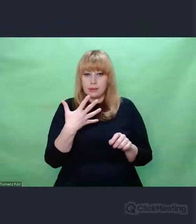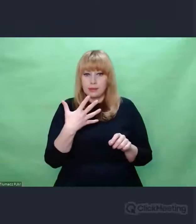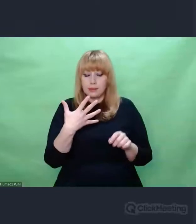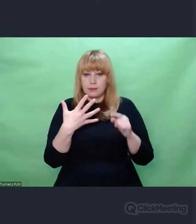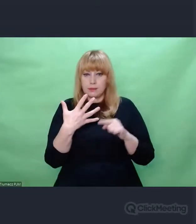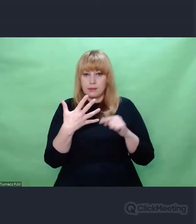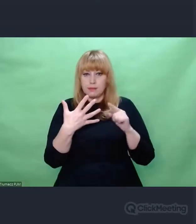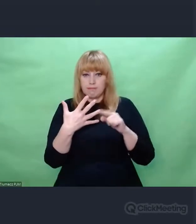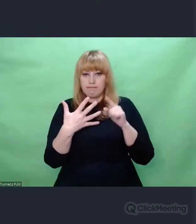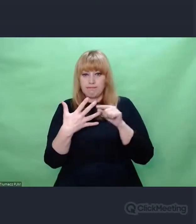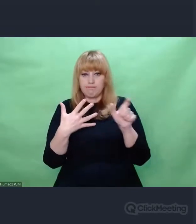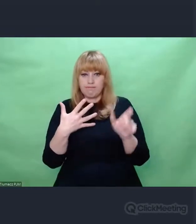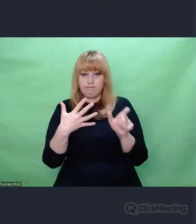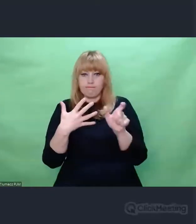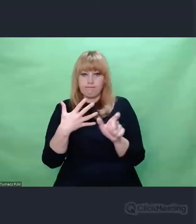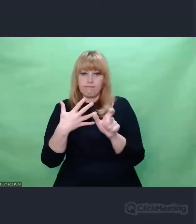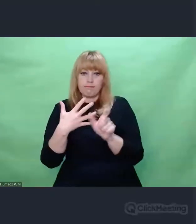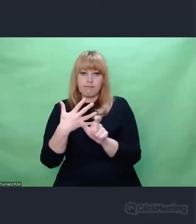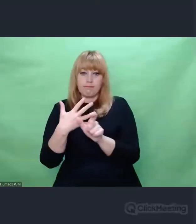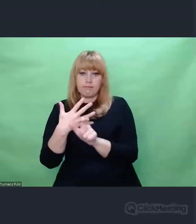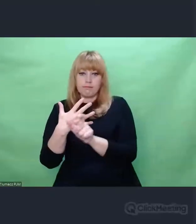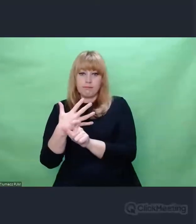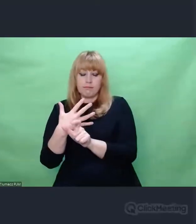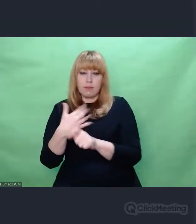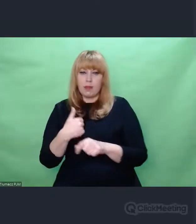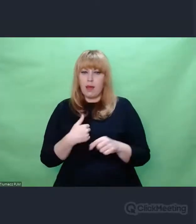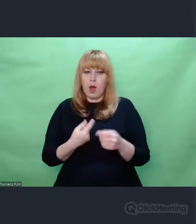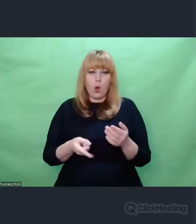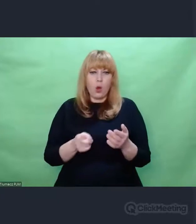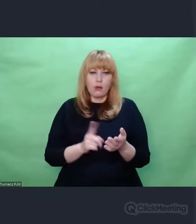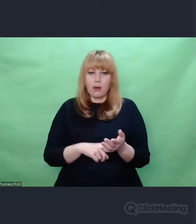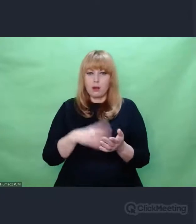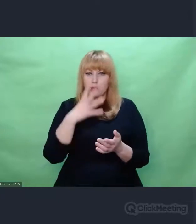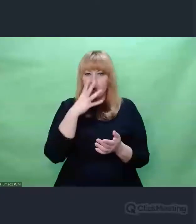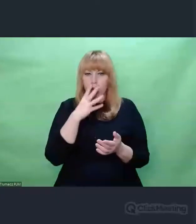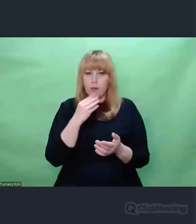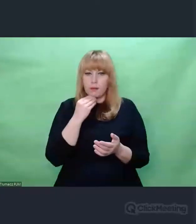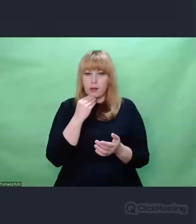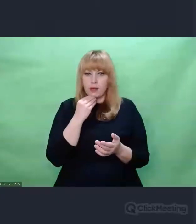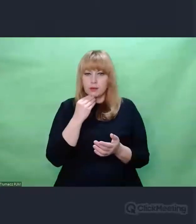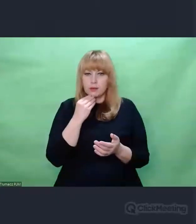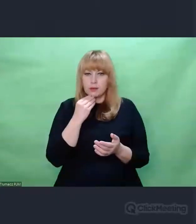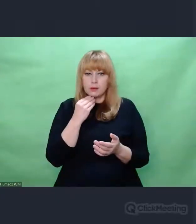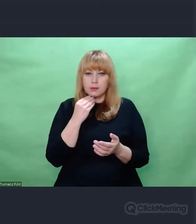Ja od razu miałem obraz, że robiono to samo z ludźmi.